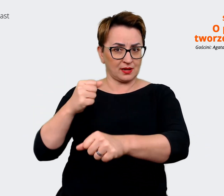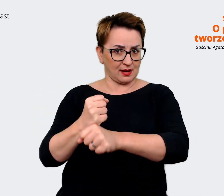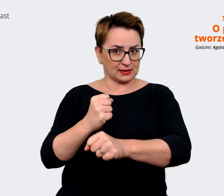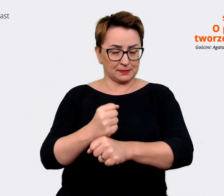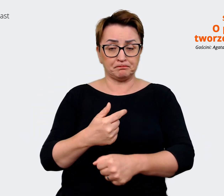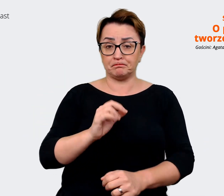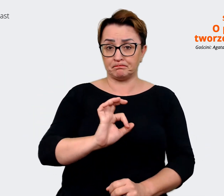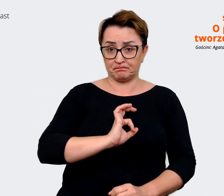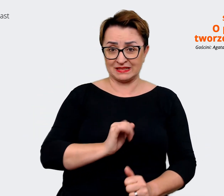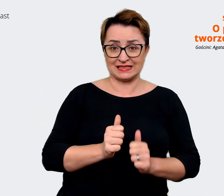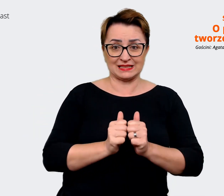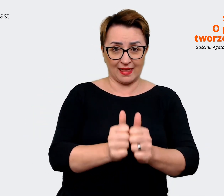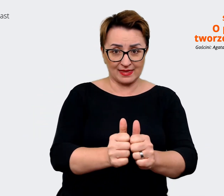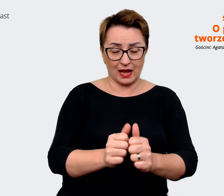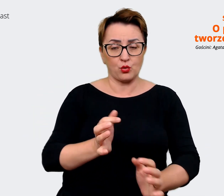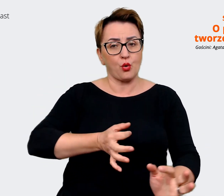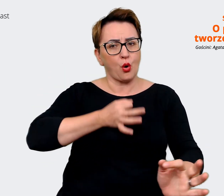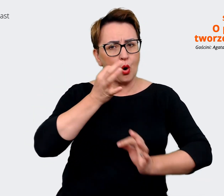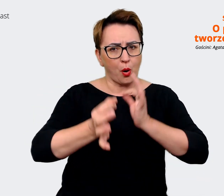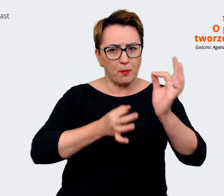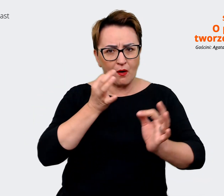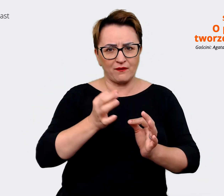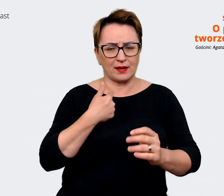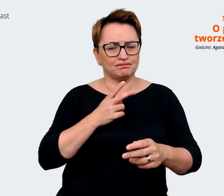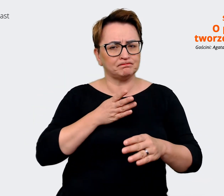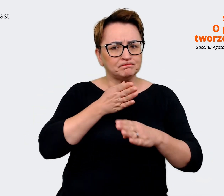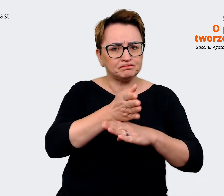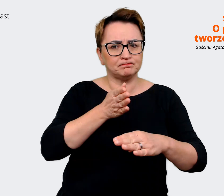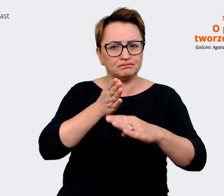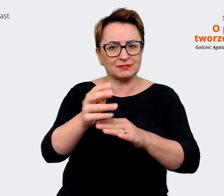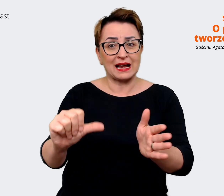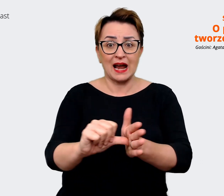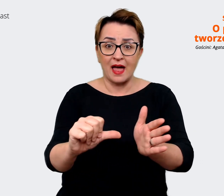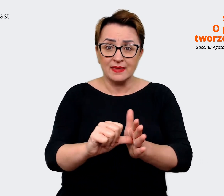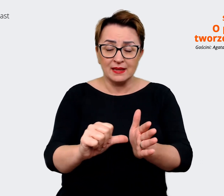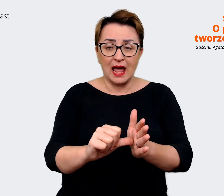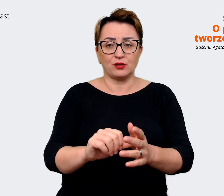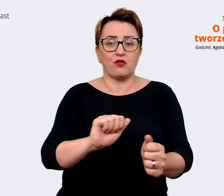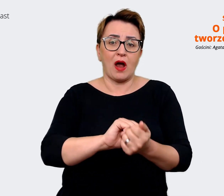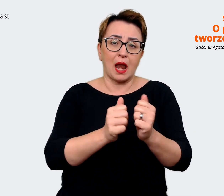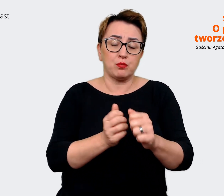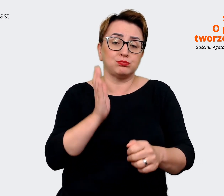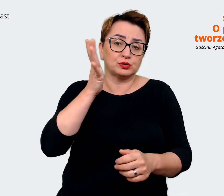opowiadanie i takie docieranie do kandydatów, do naszych nawet potencjalnych kandydatów z